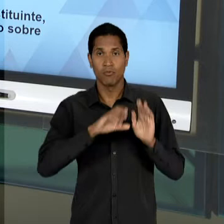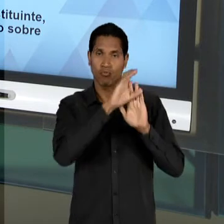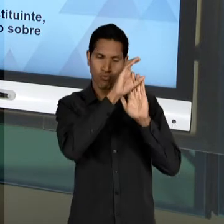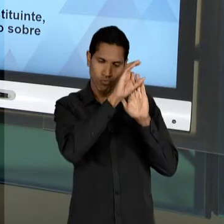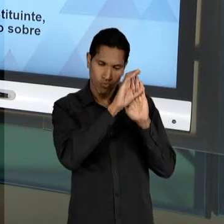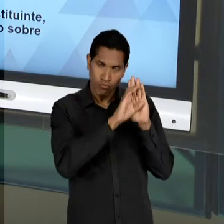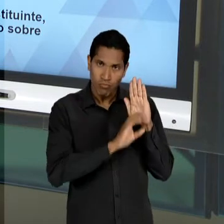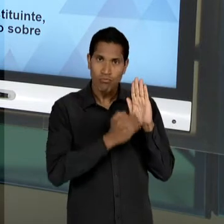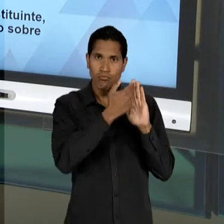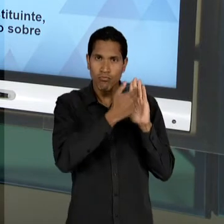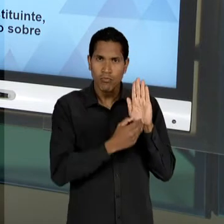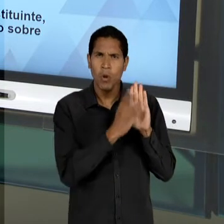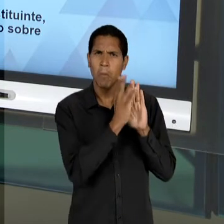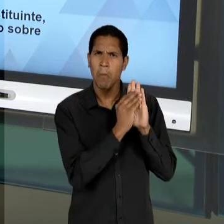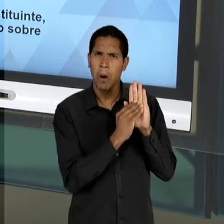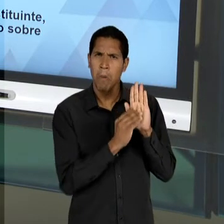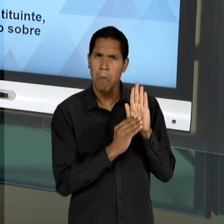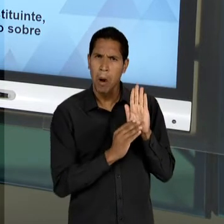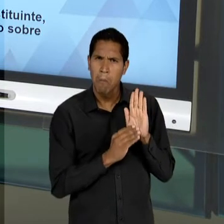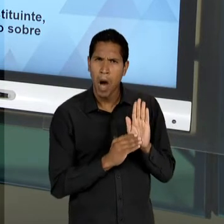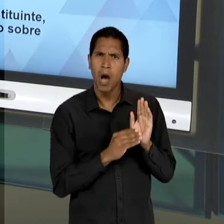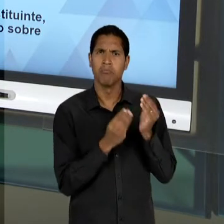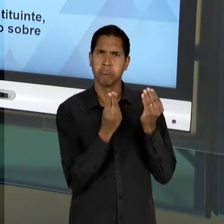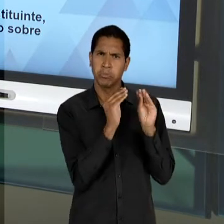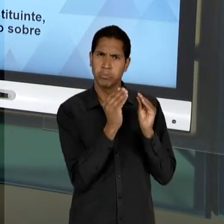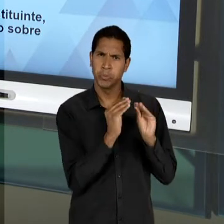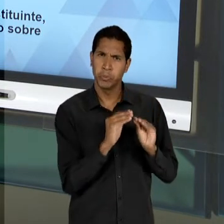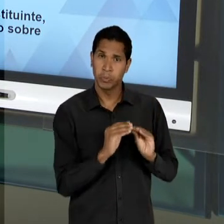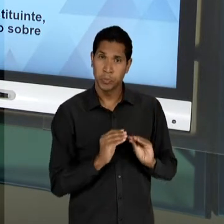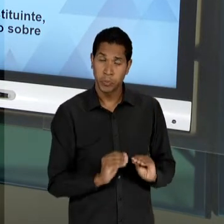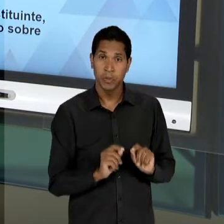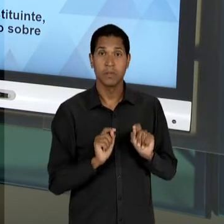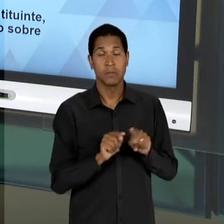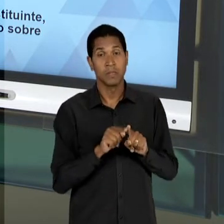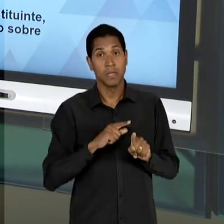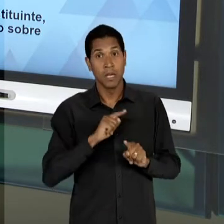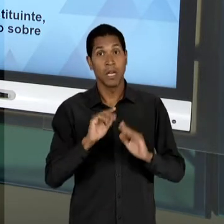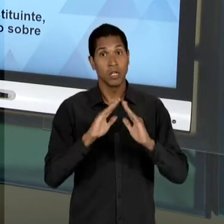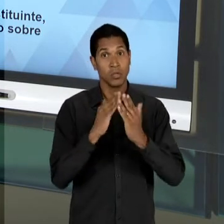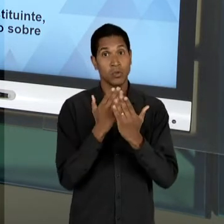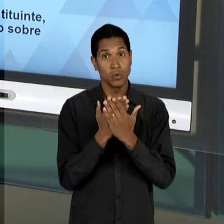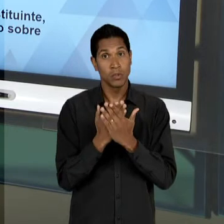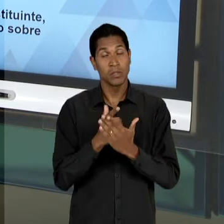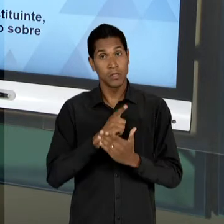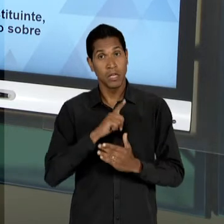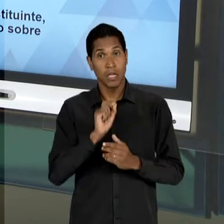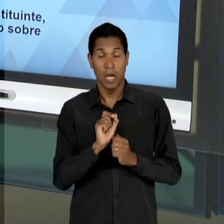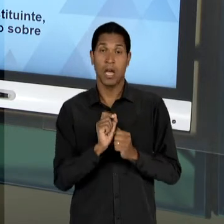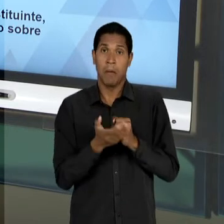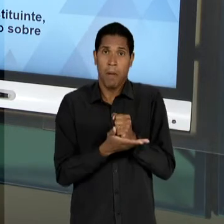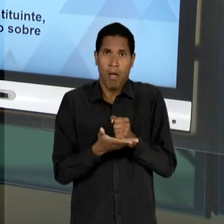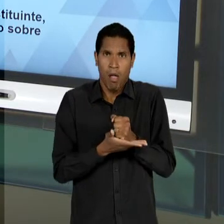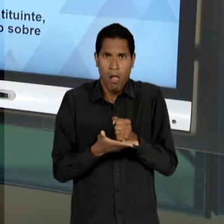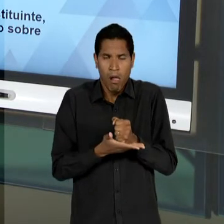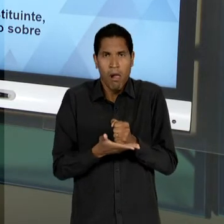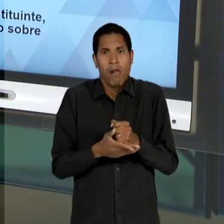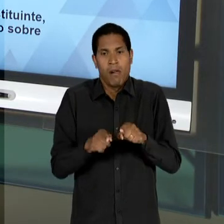COMPLEXO, COM ESCOLAS MUITO MELHOR APARELHADAS, VOLTADAS PARA UMA DETERMINADA PARCELA DA